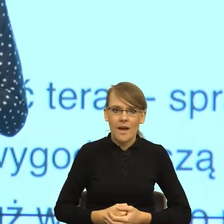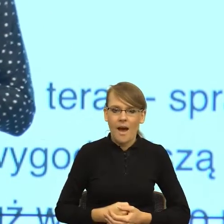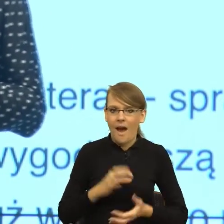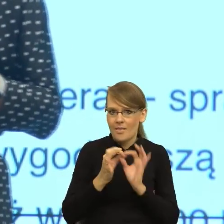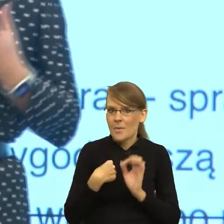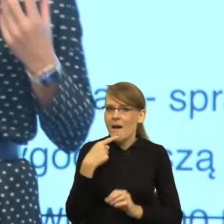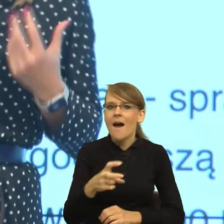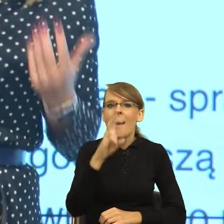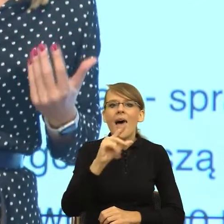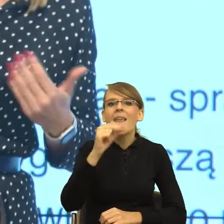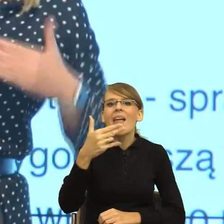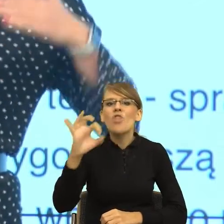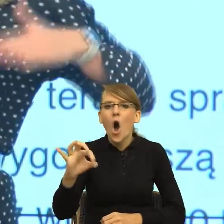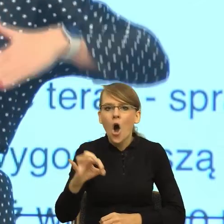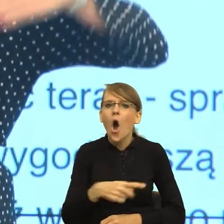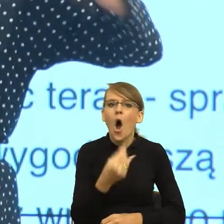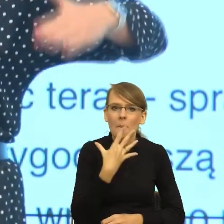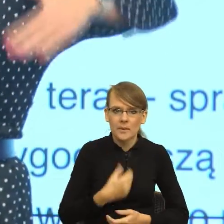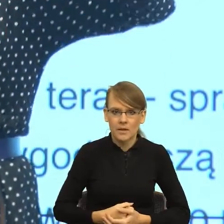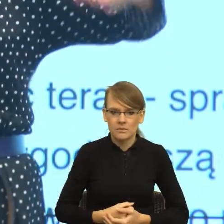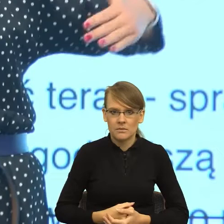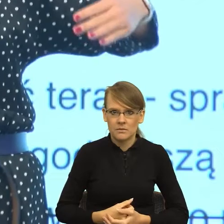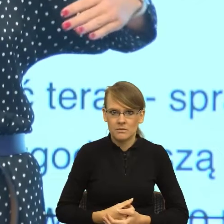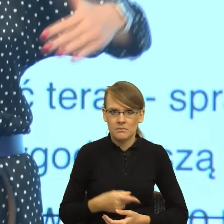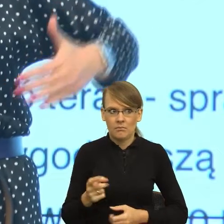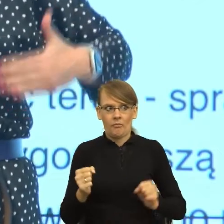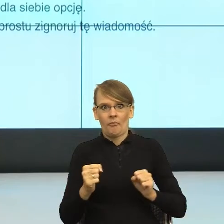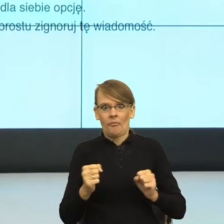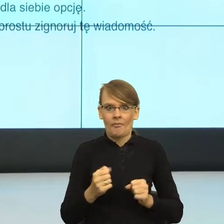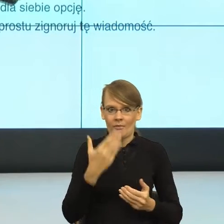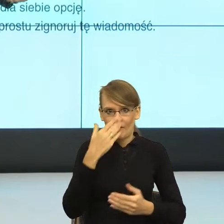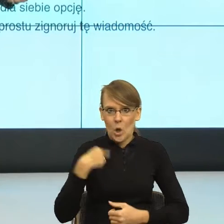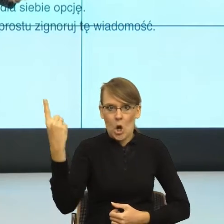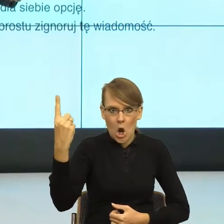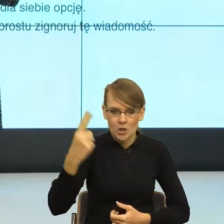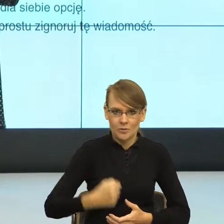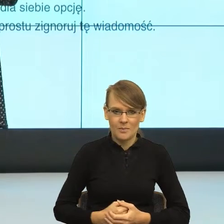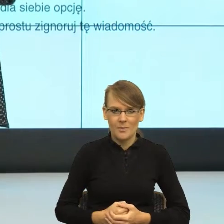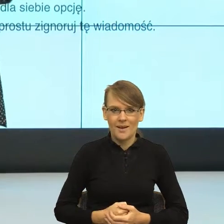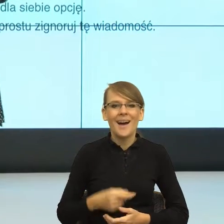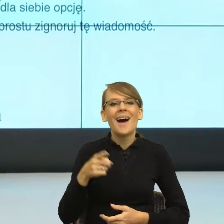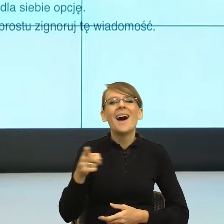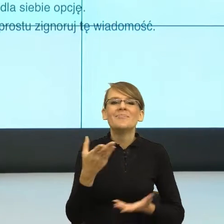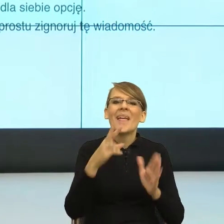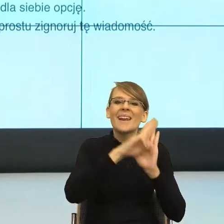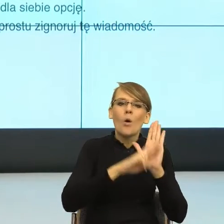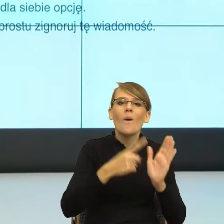I nagle okazuje się, że to, co mówią reguły poprawności językowej, czyli że wołacz jest poprawny, to właśnie język mówi i tak,